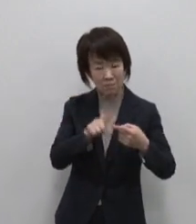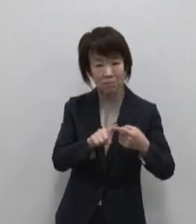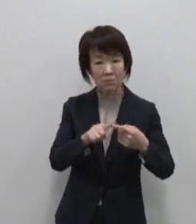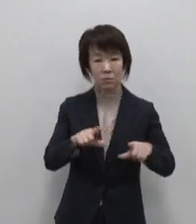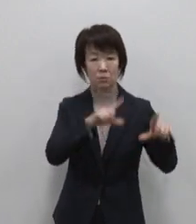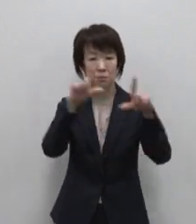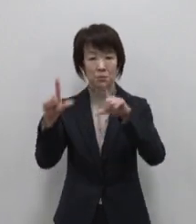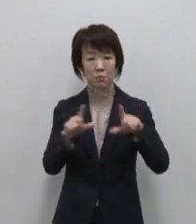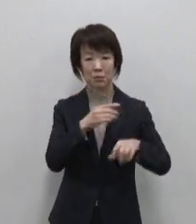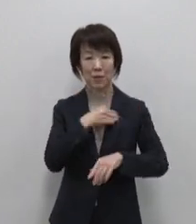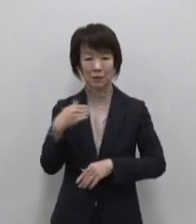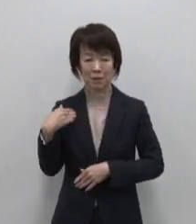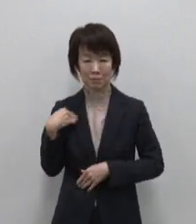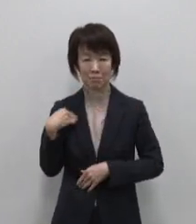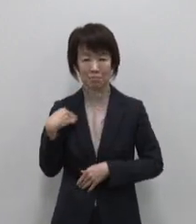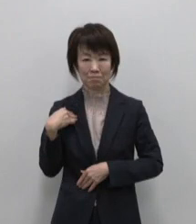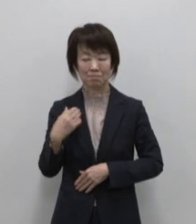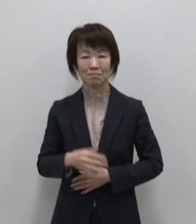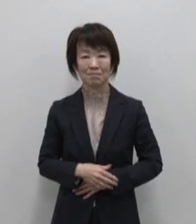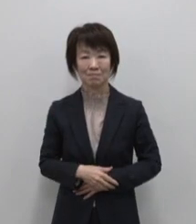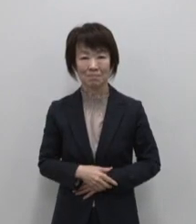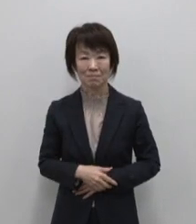続ける島